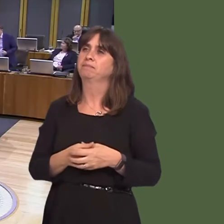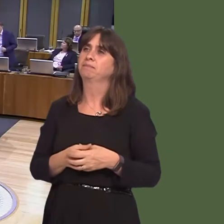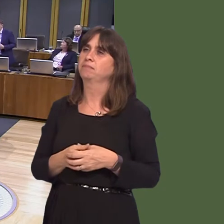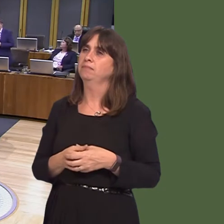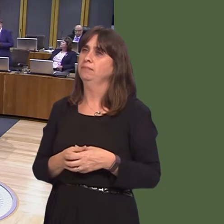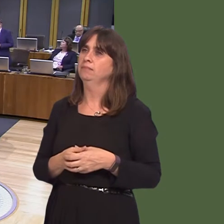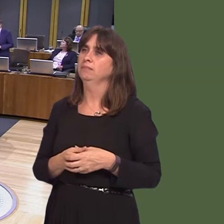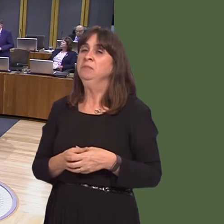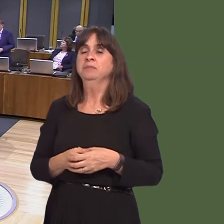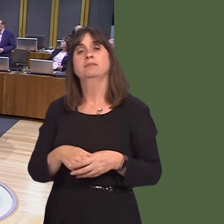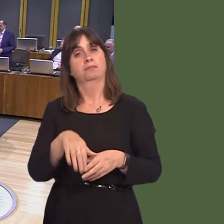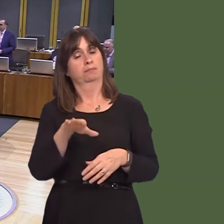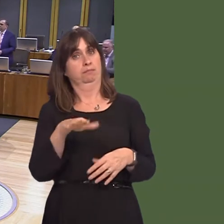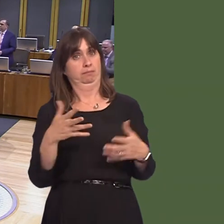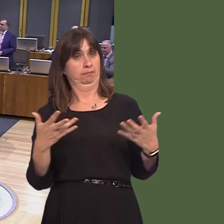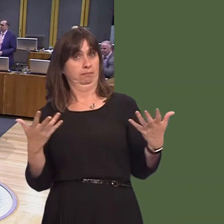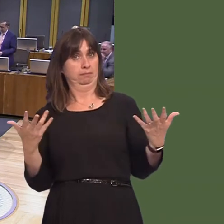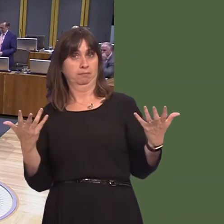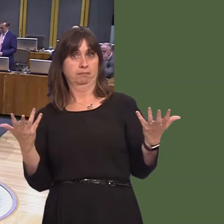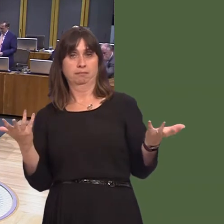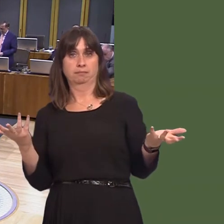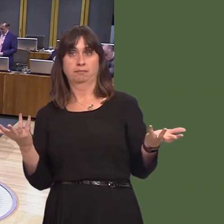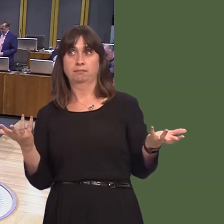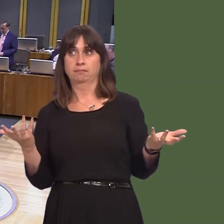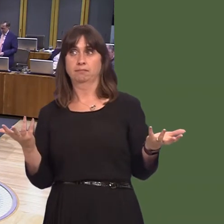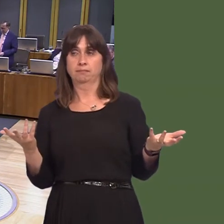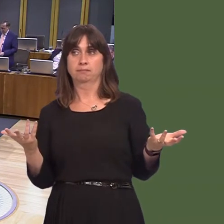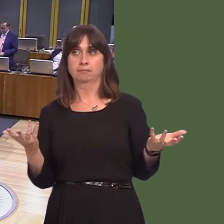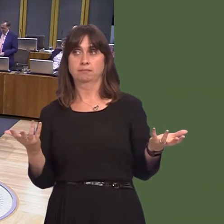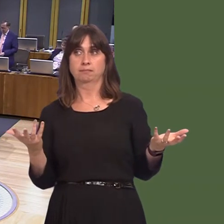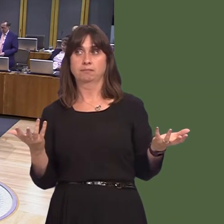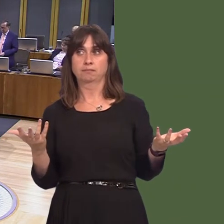David Melding AM: First Minister, many cities around the world are striving to become carbon